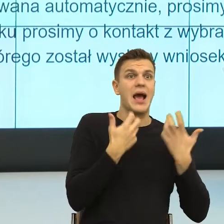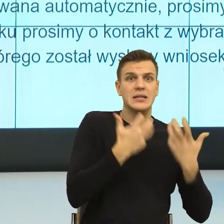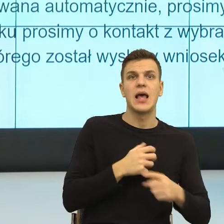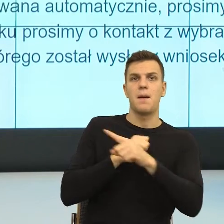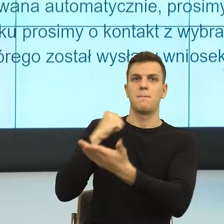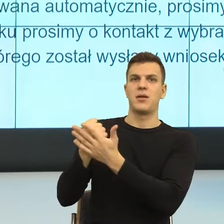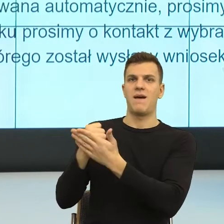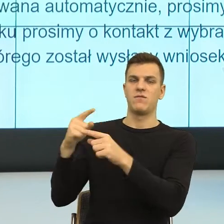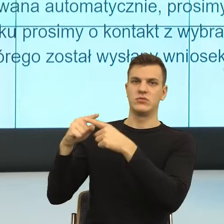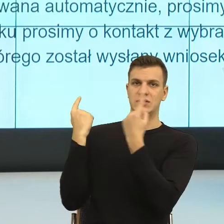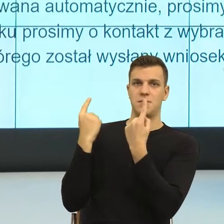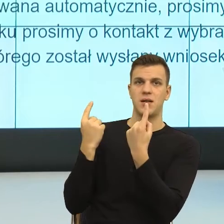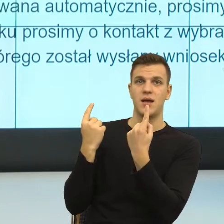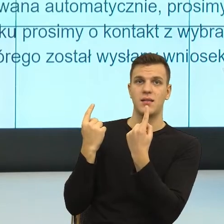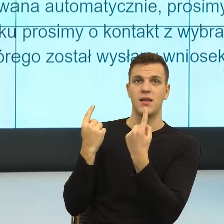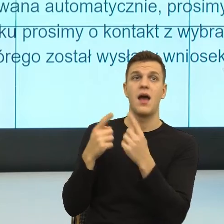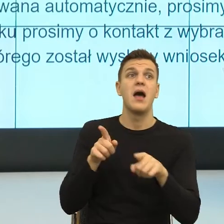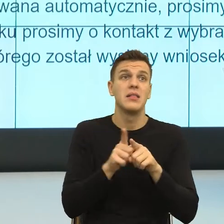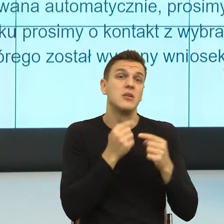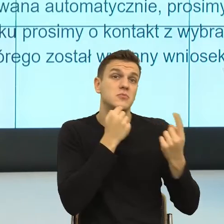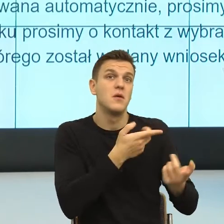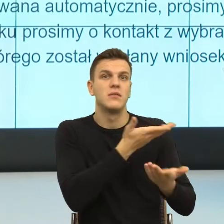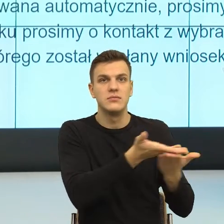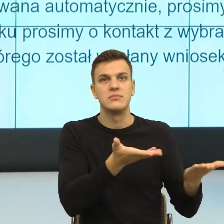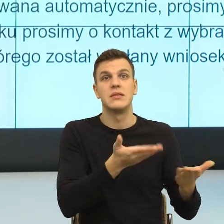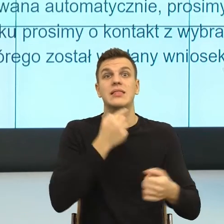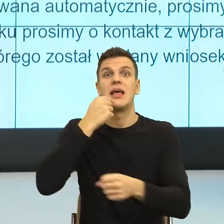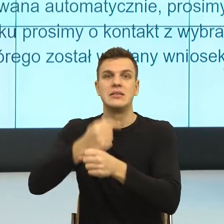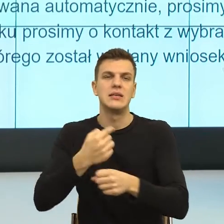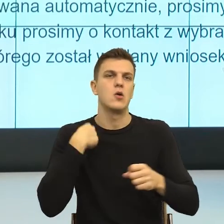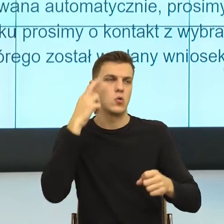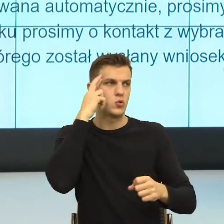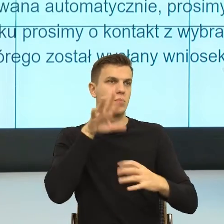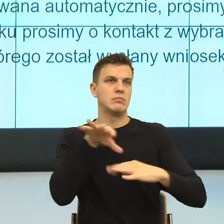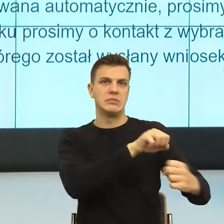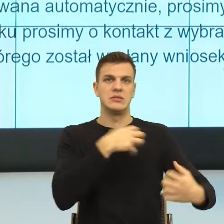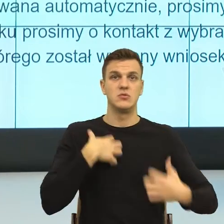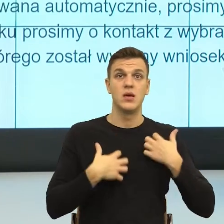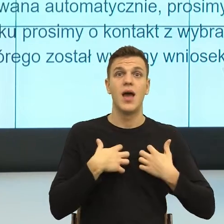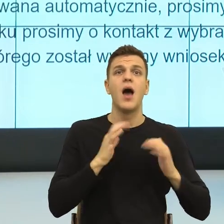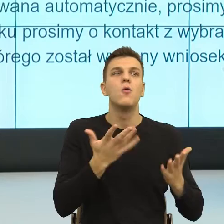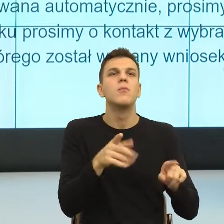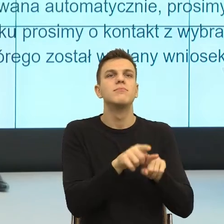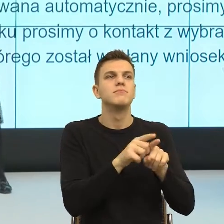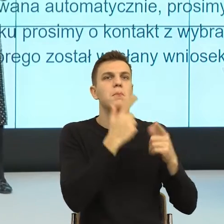z konsekwencją negatywnych emocji, tym bardziej tutaj zatroszczymy się. I teraz ja wiem, że to brzmi może dla Państwa,